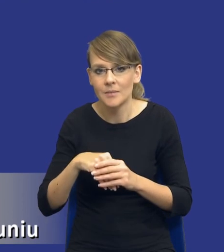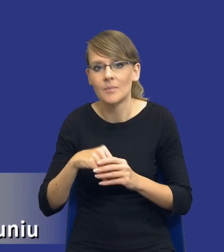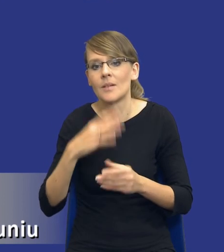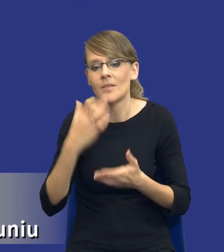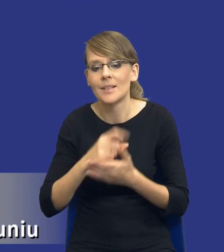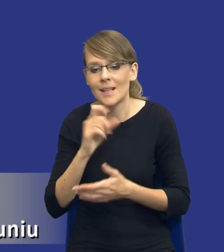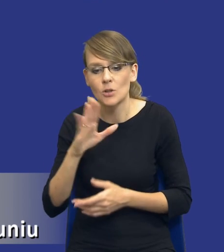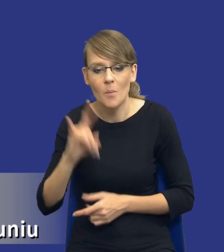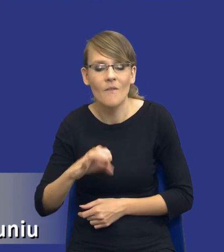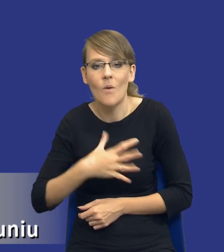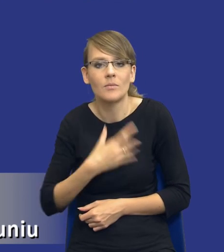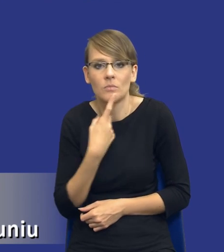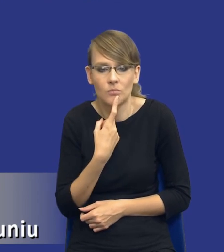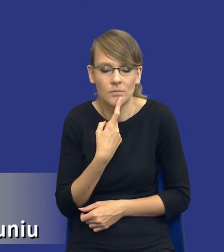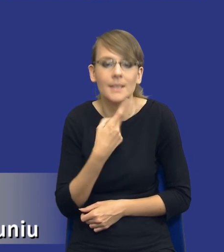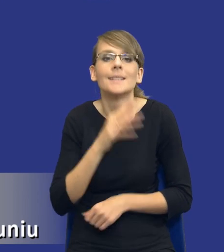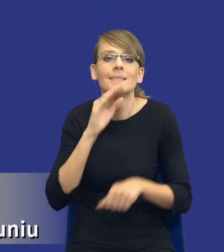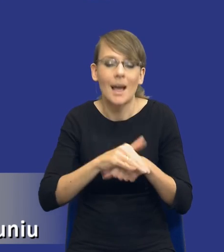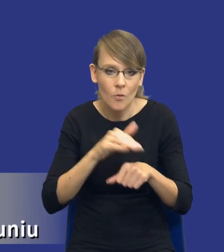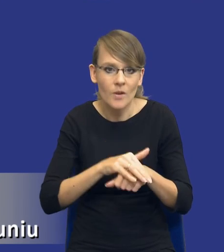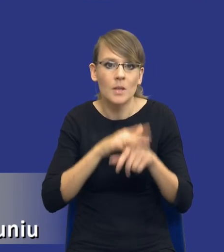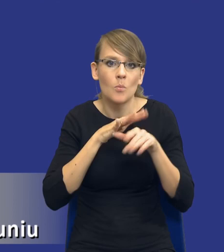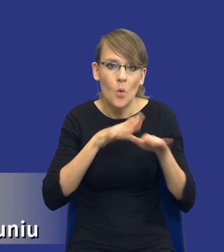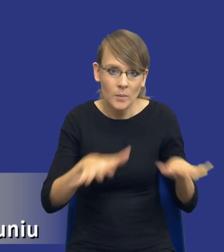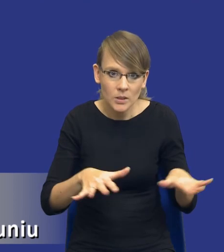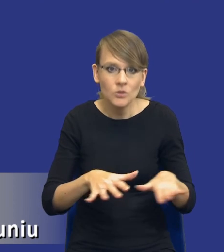jednak zamówienie publiczne, ale takie zamówienie publiczne, w którym my np.